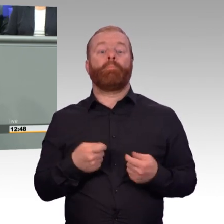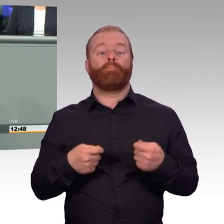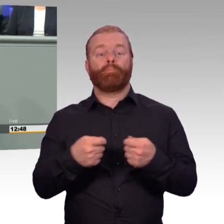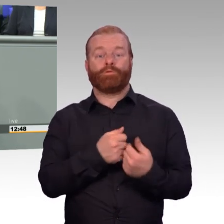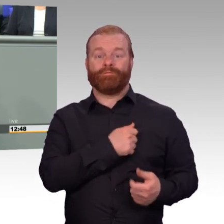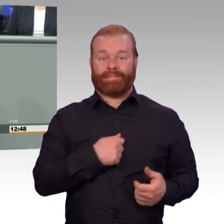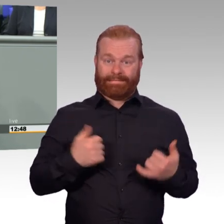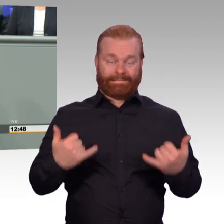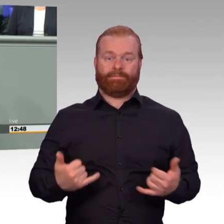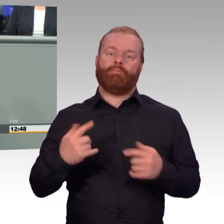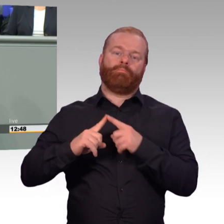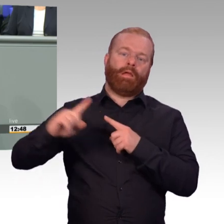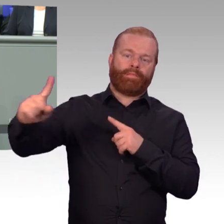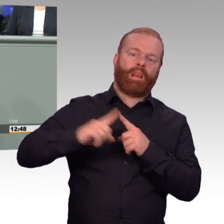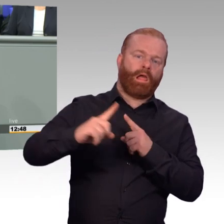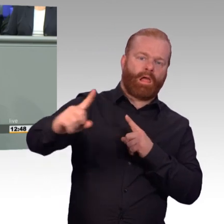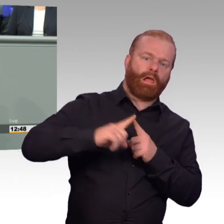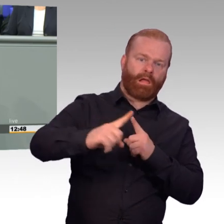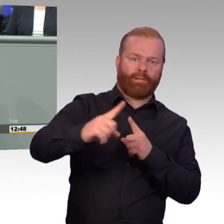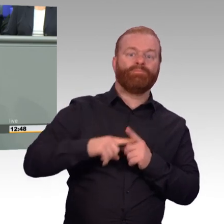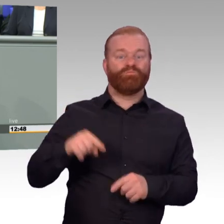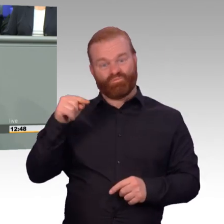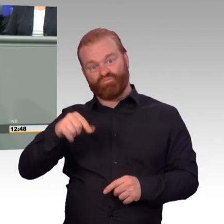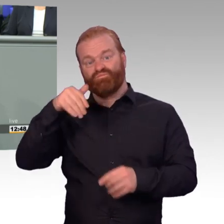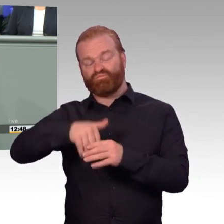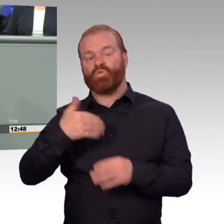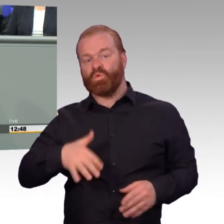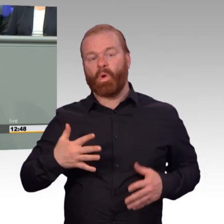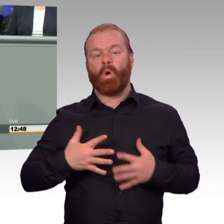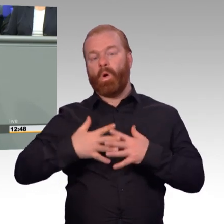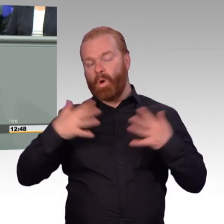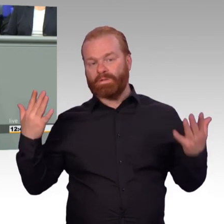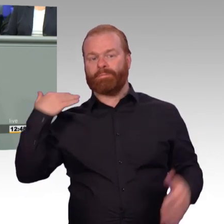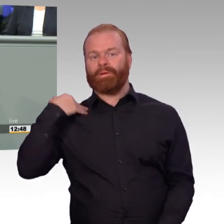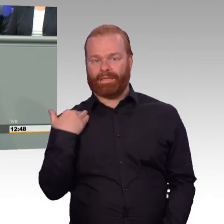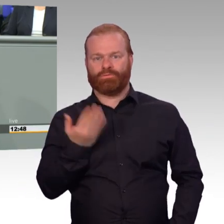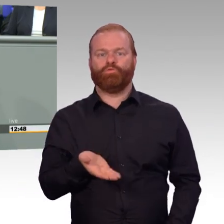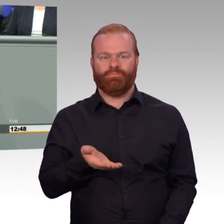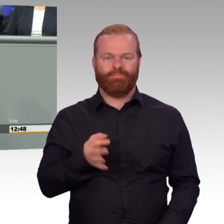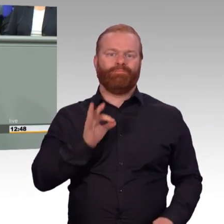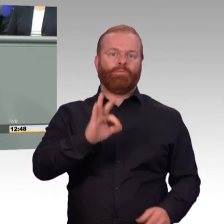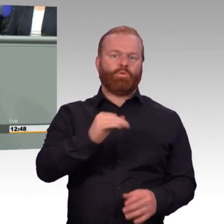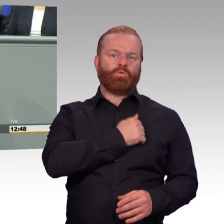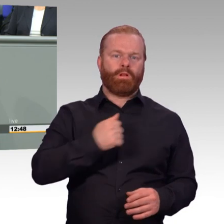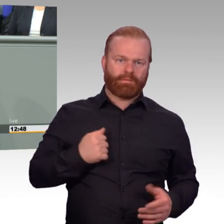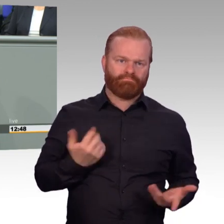und den Einsatz nur bringen, wenn sie sich auf der anderen Seite zu 100 Prozent verlassen können, dass ihr Dienstheer alles unternimmt,